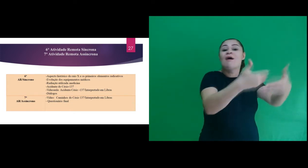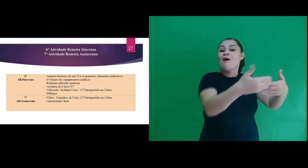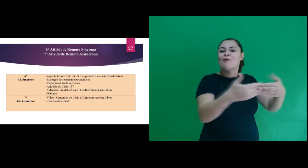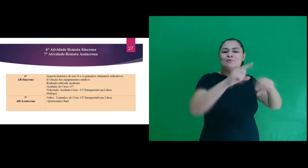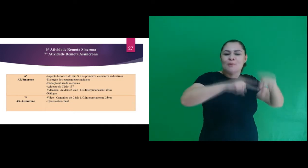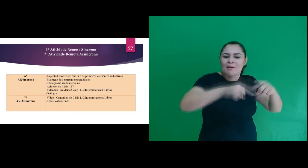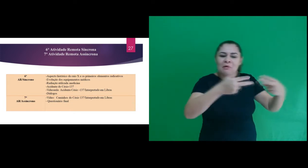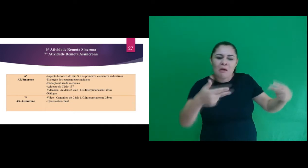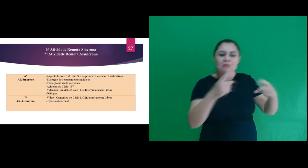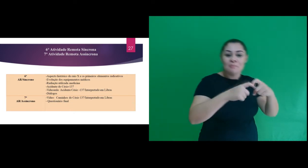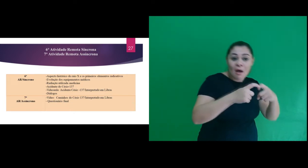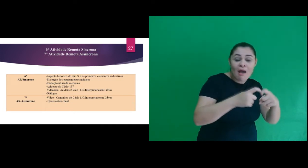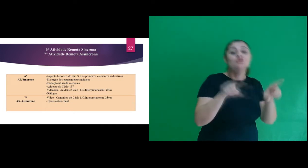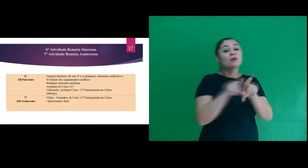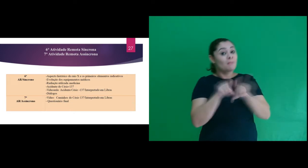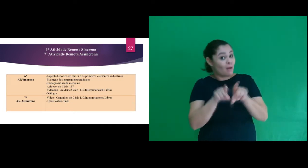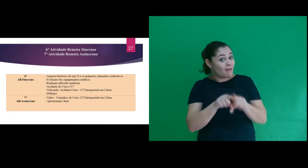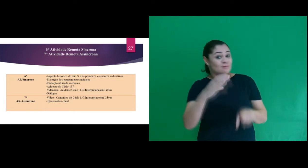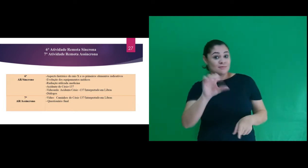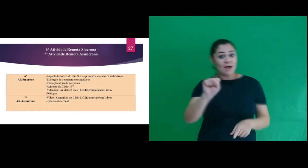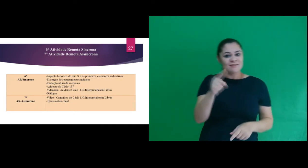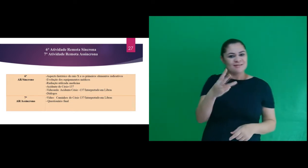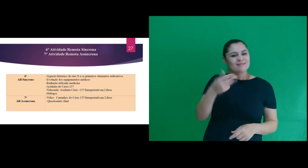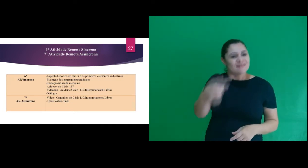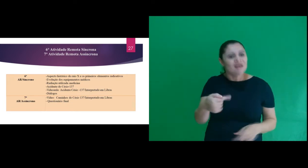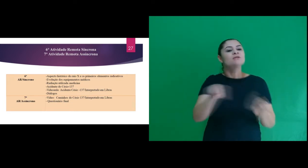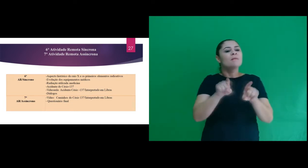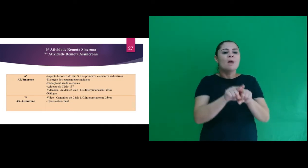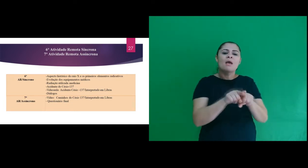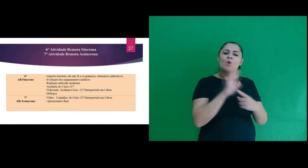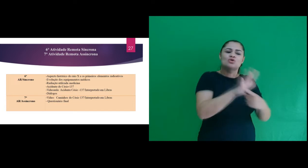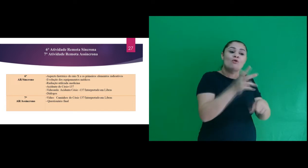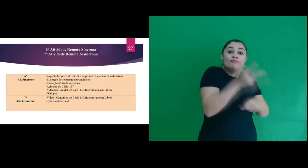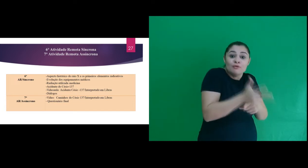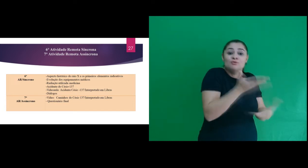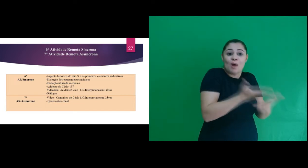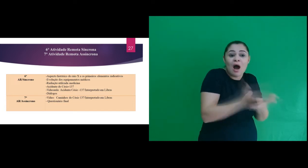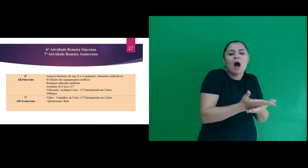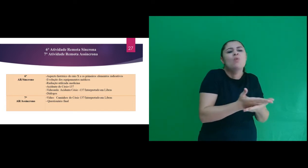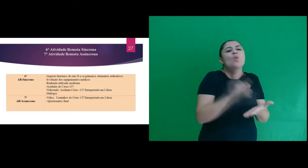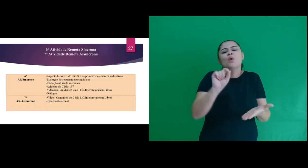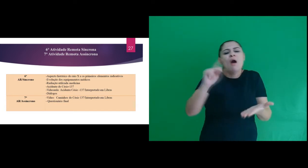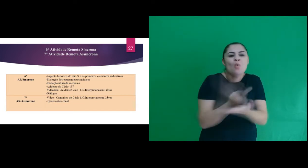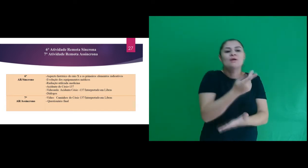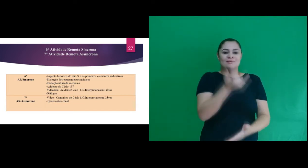evolução dos equipamentos médicos, o acidente Césio 137 e houve a apresentação de uma videoaula